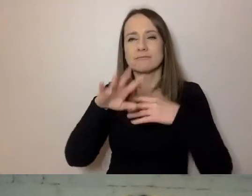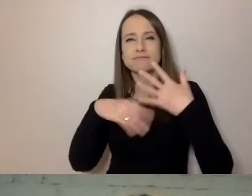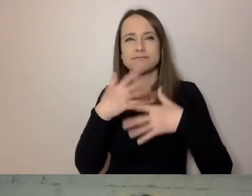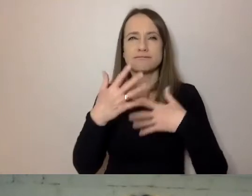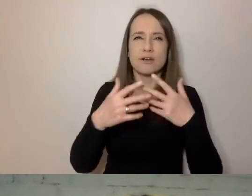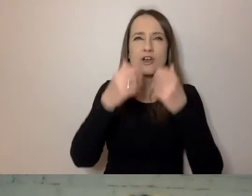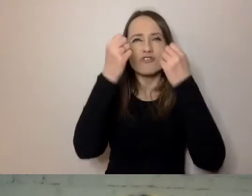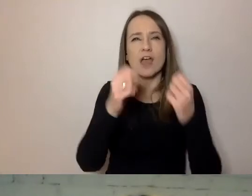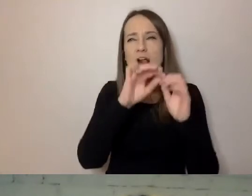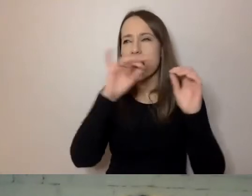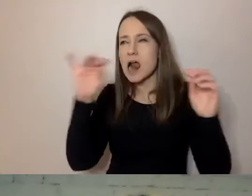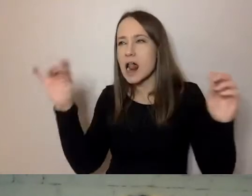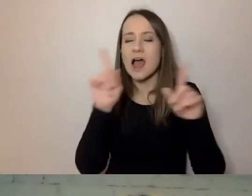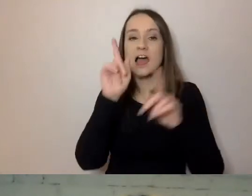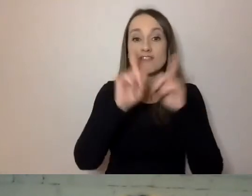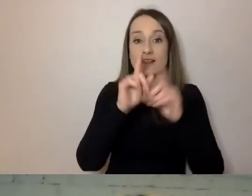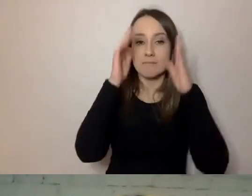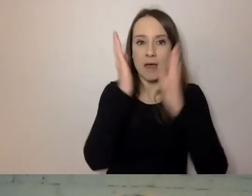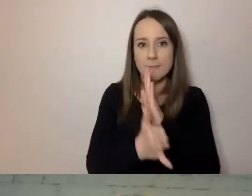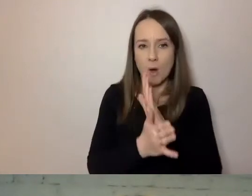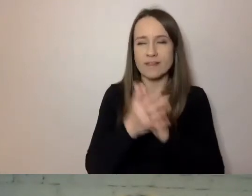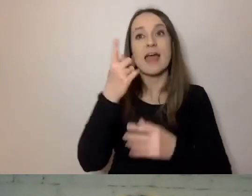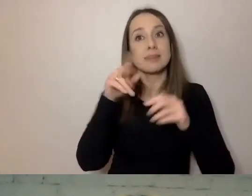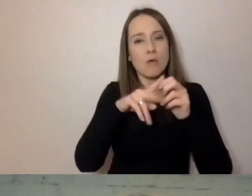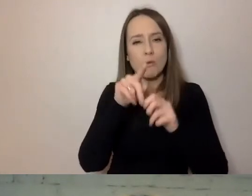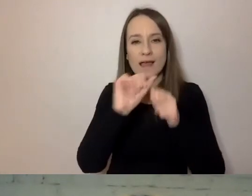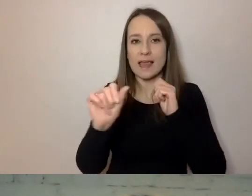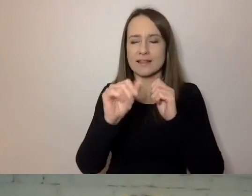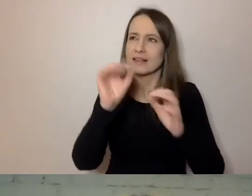Niektóre są mniej precyzyjne, niektóre są bardziej precyzyjne.